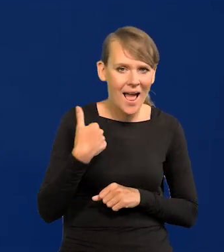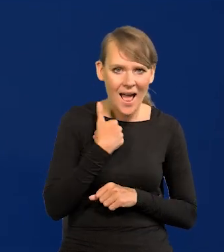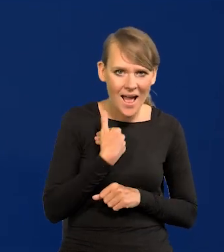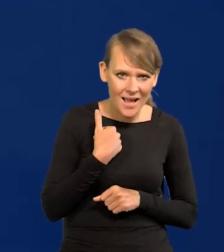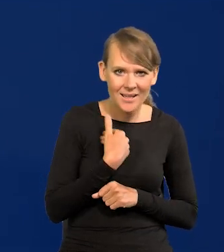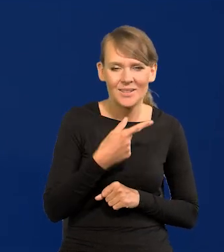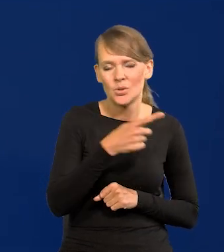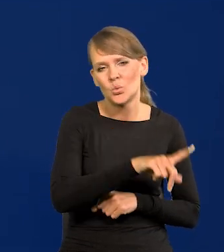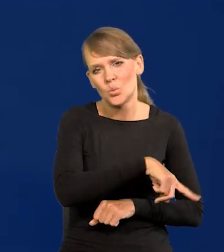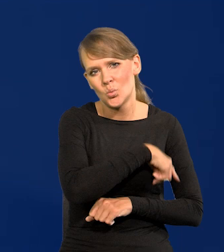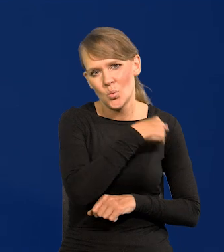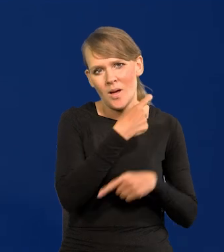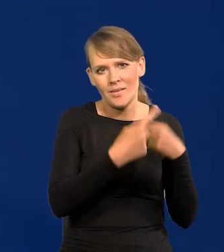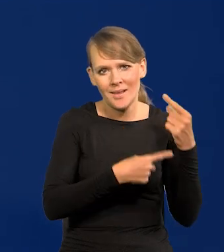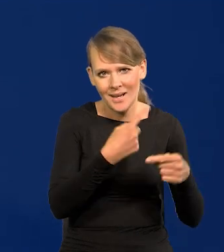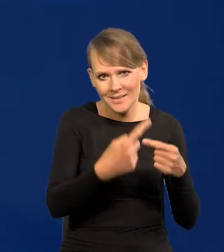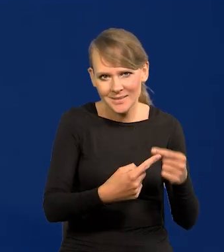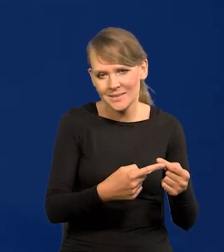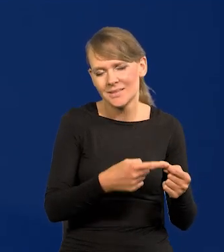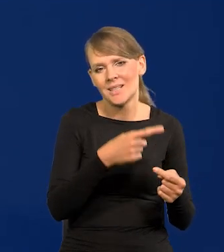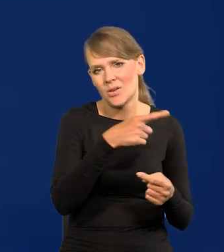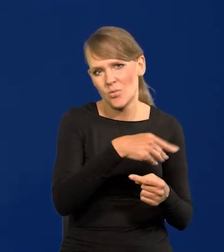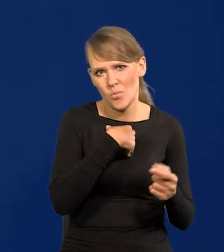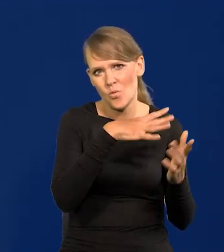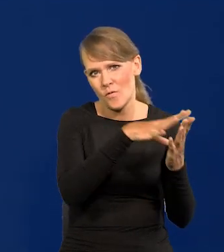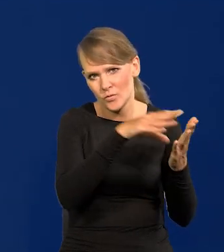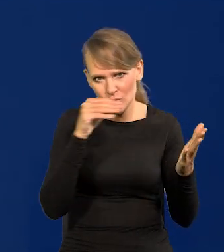który ma najdłuższą tradycję i na nim się wzorował i do nas.